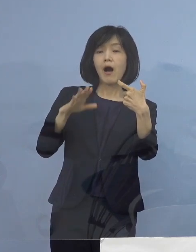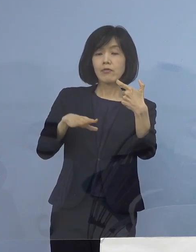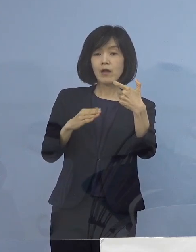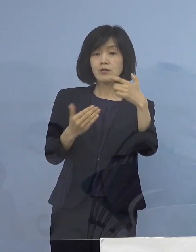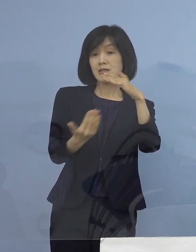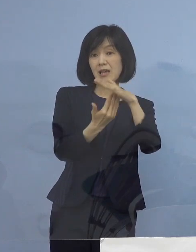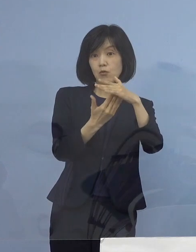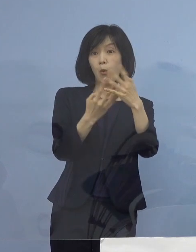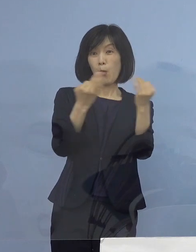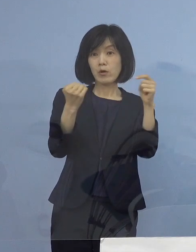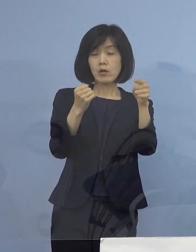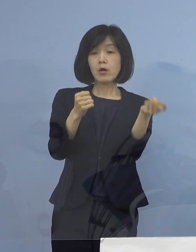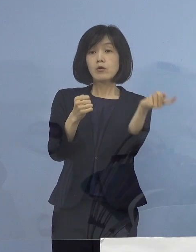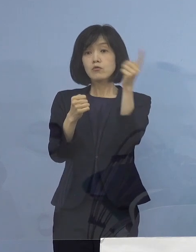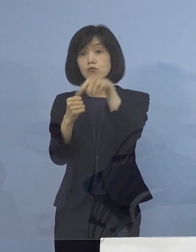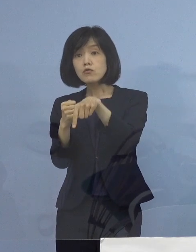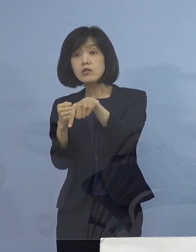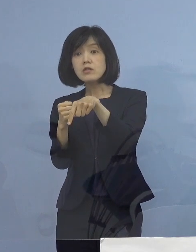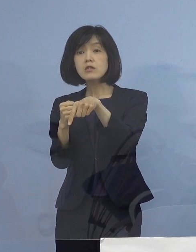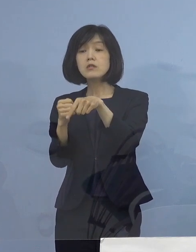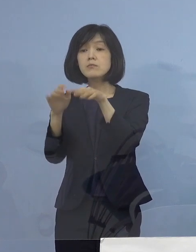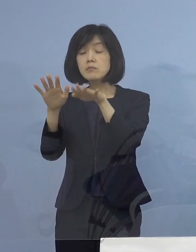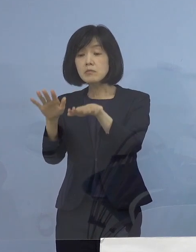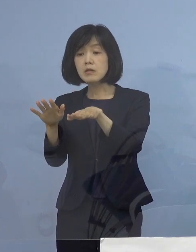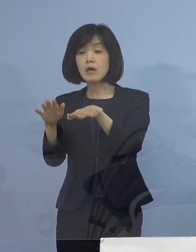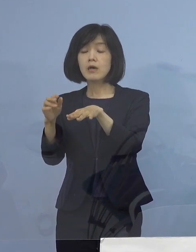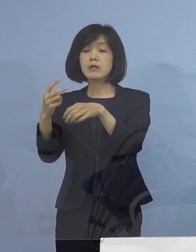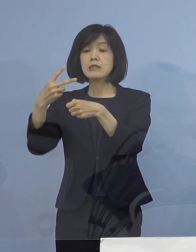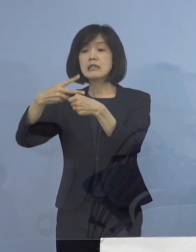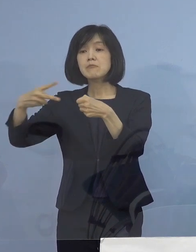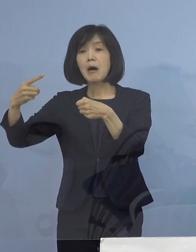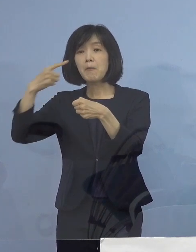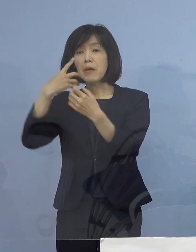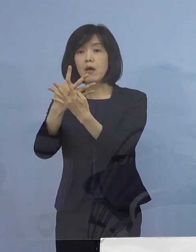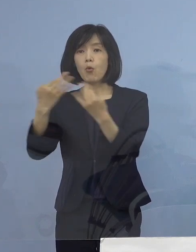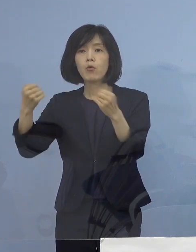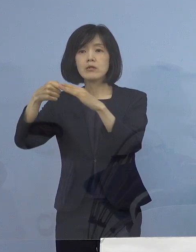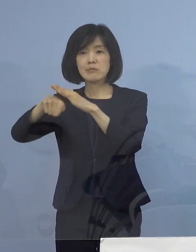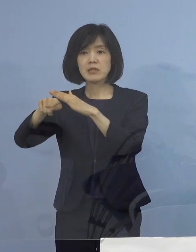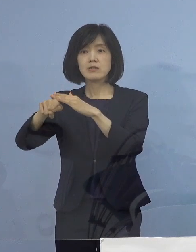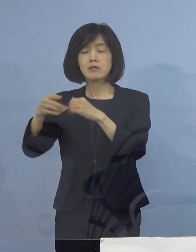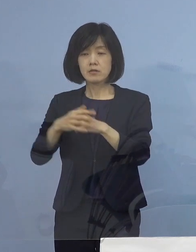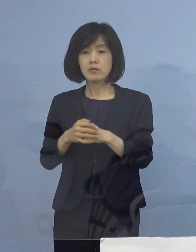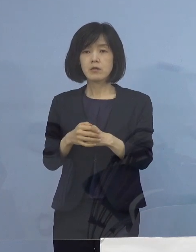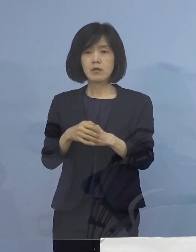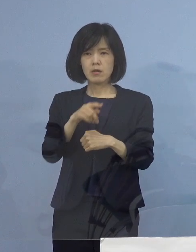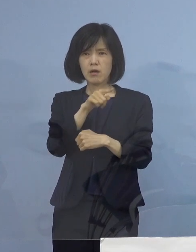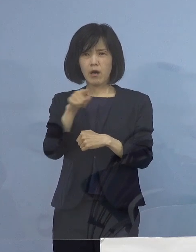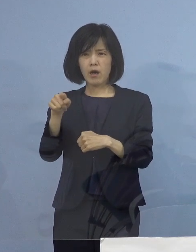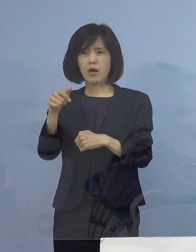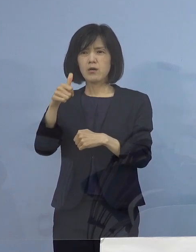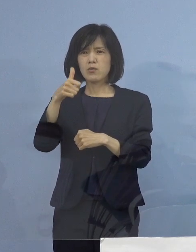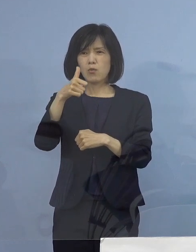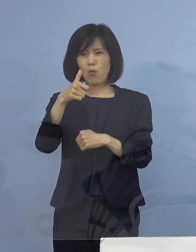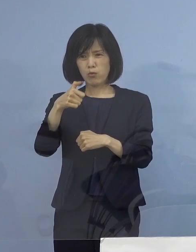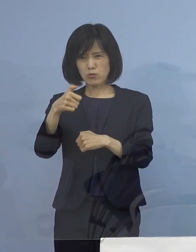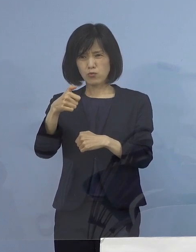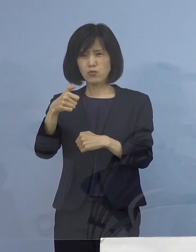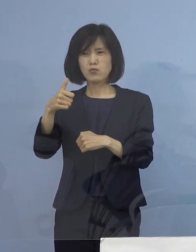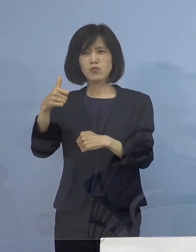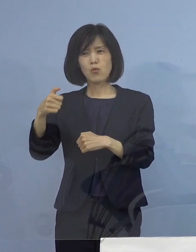それに次ぐ第2位ということですし ここのところ52（名）あるいは55（名）